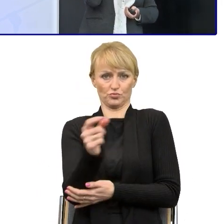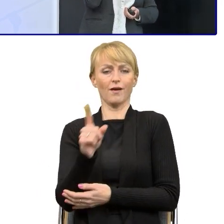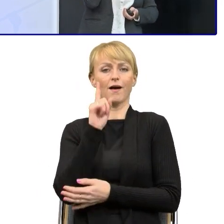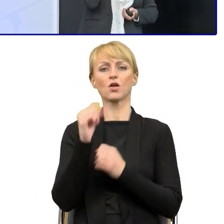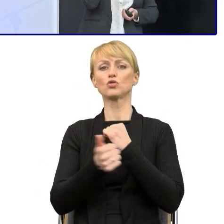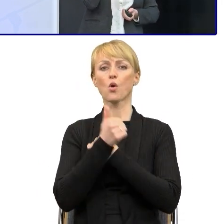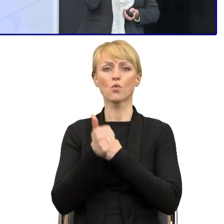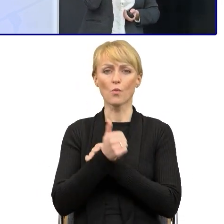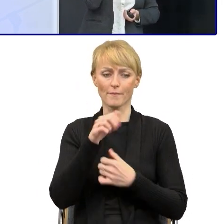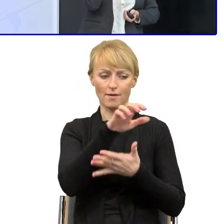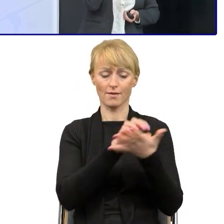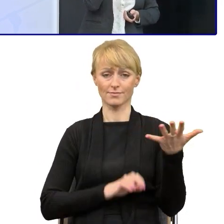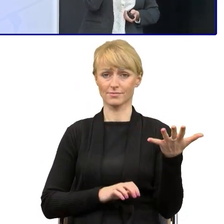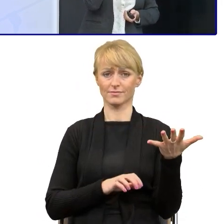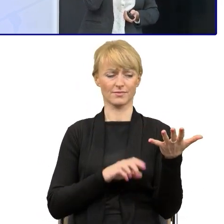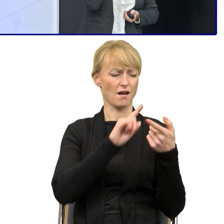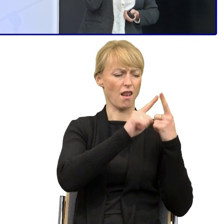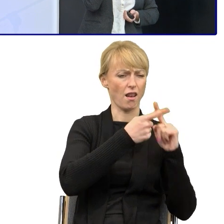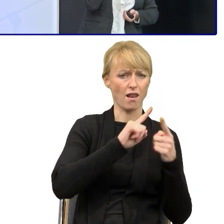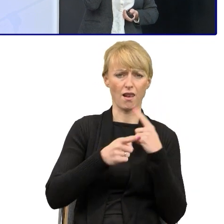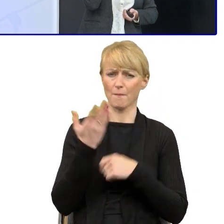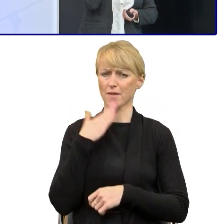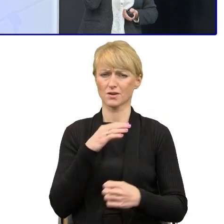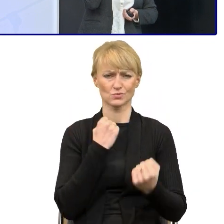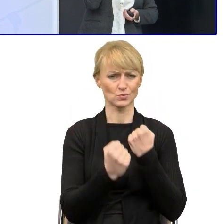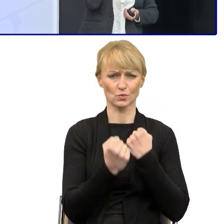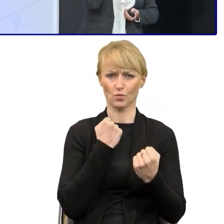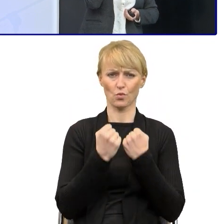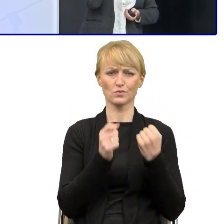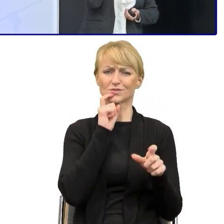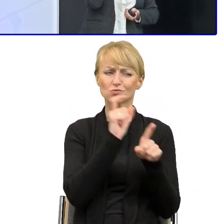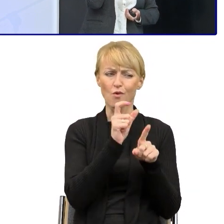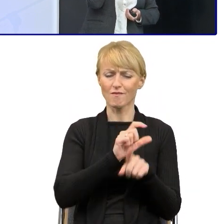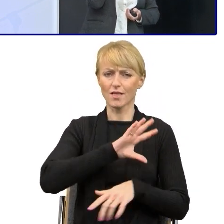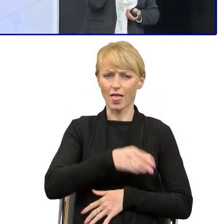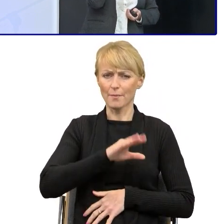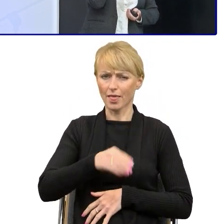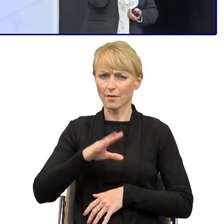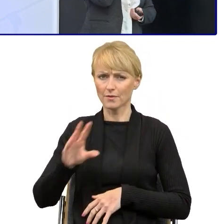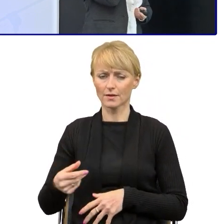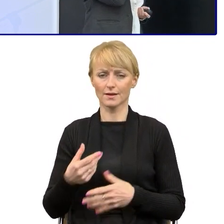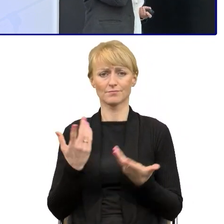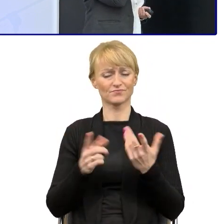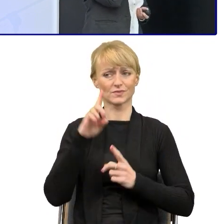które są napisane bardzo trudnym językiem hermetycznym i rzeczywiście nierzadko niezrozumiałym dla osób,